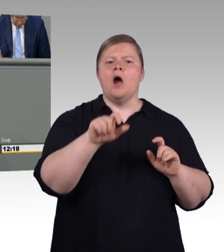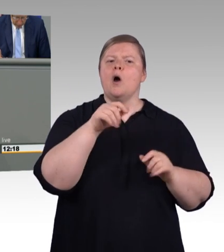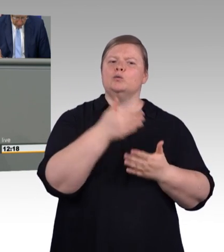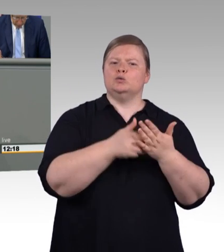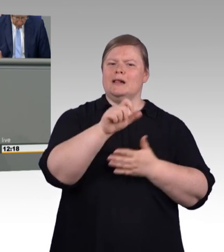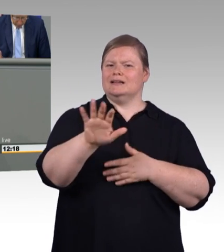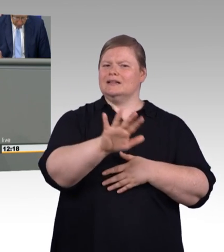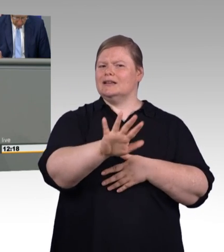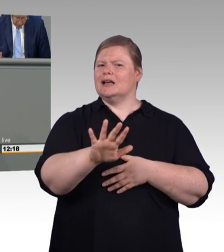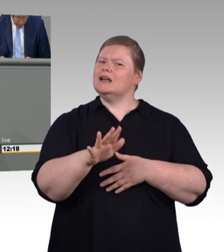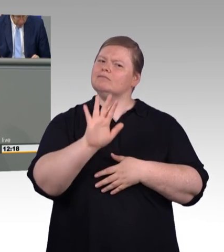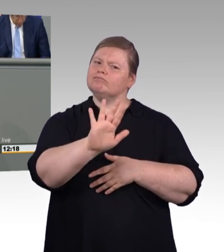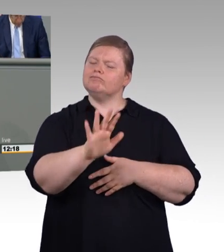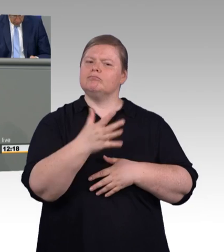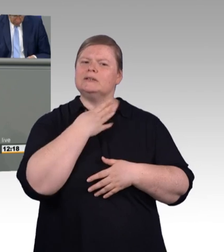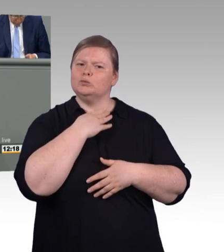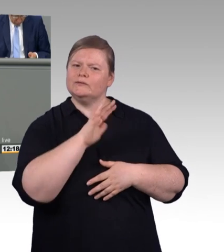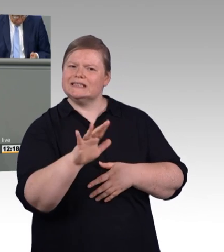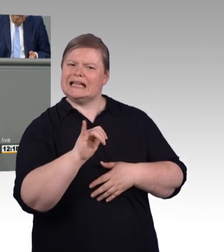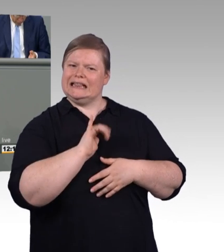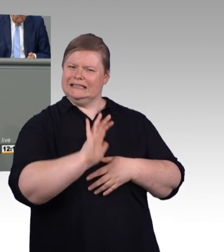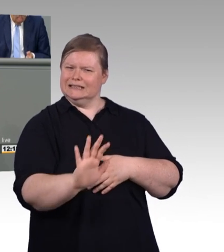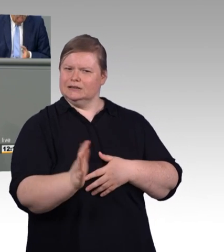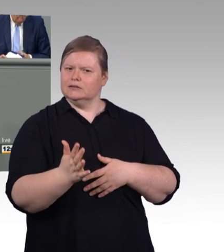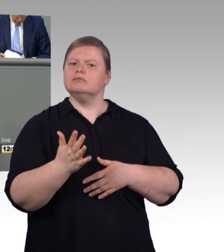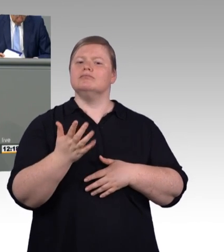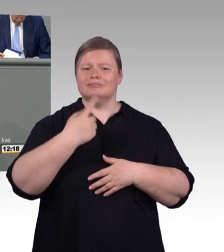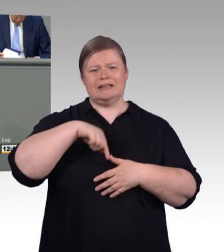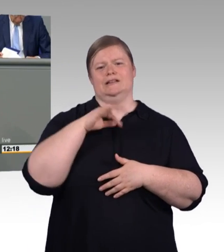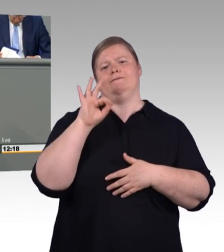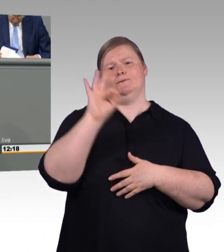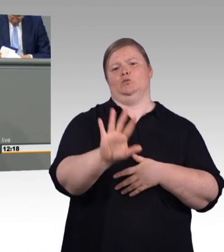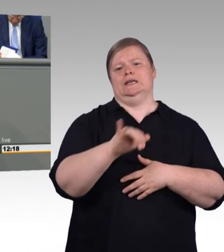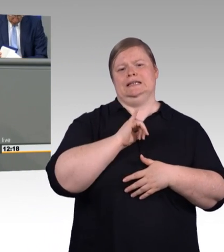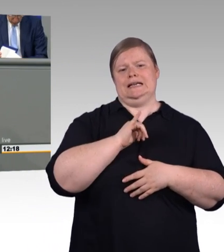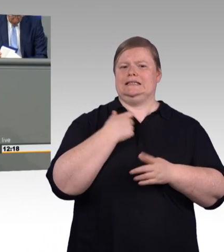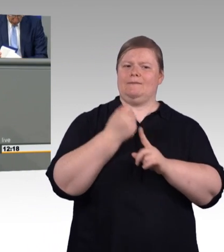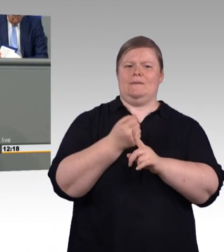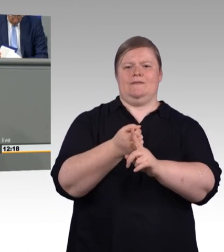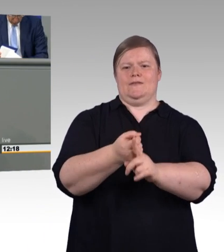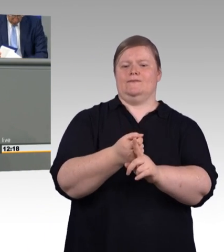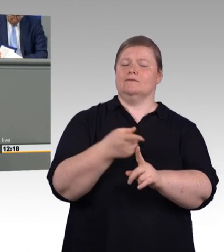wichtig jeder junge Mensch soll seine Ausbildung frei und ohne Sorge wählen können. Und zwar egal ob beruflich oder akademisch.